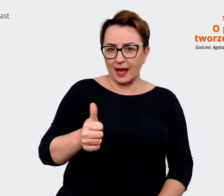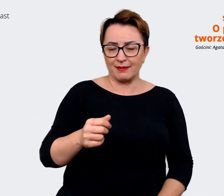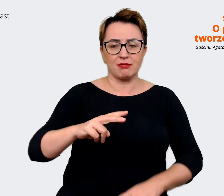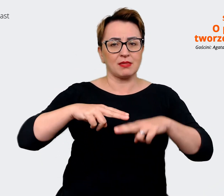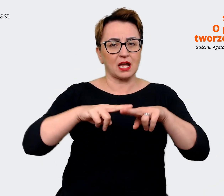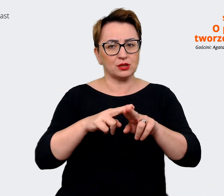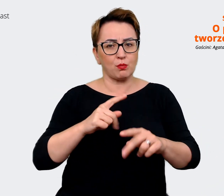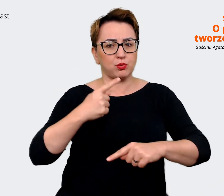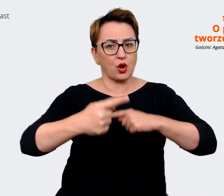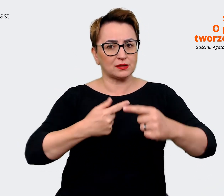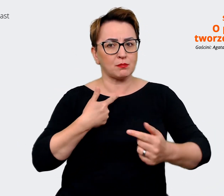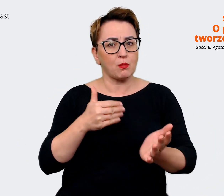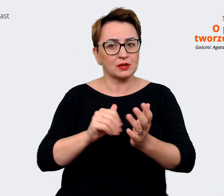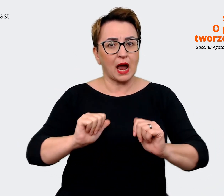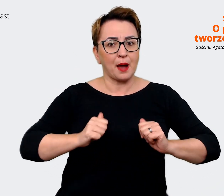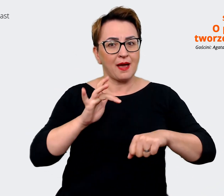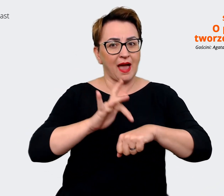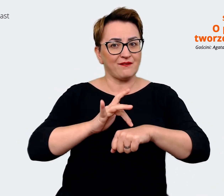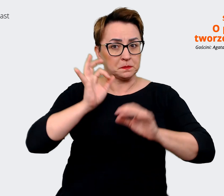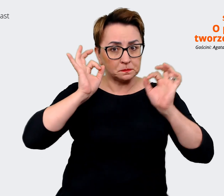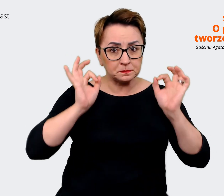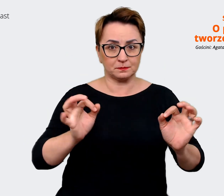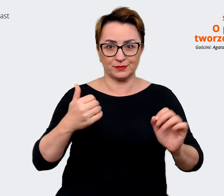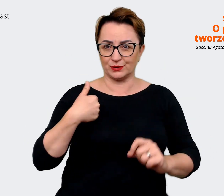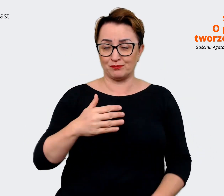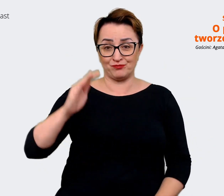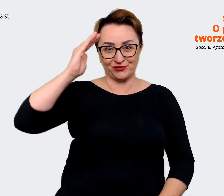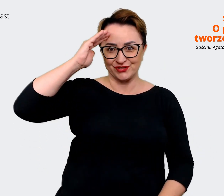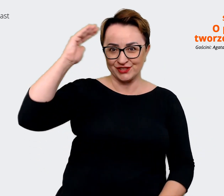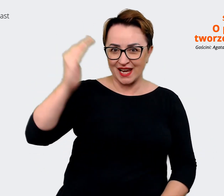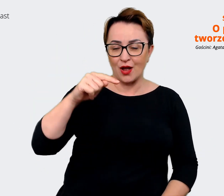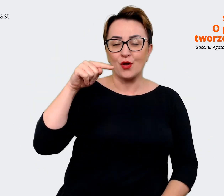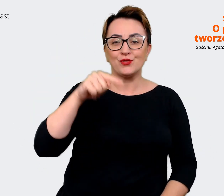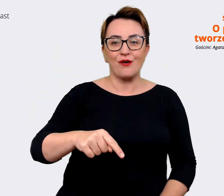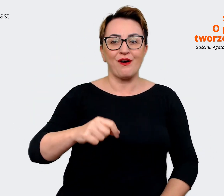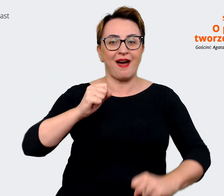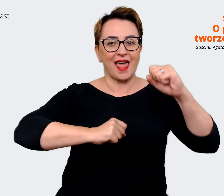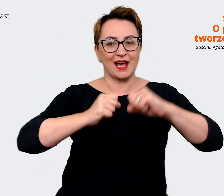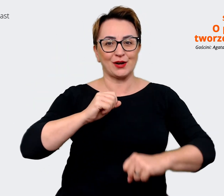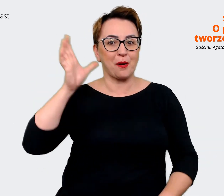potrzebujemy, aby te rezultaty osiągnąć? Cześć, to jest Allegro Podcast, a ja nazywam się